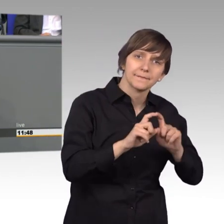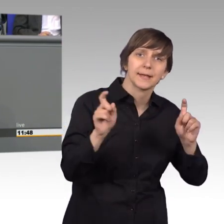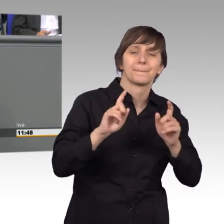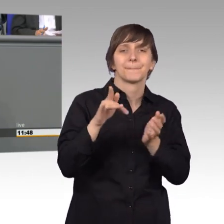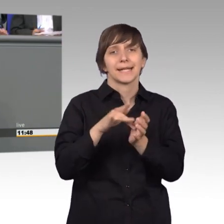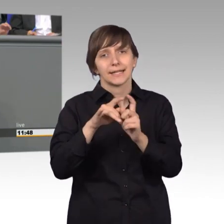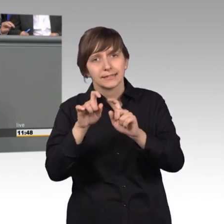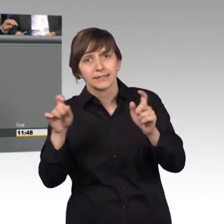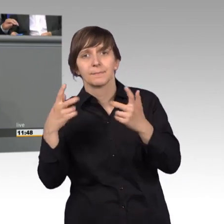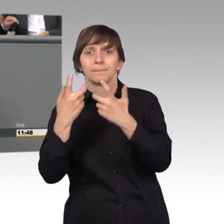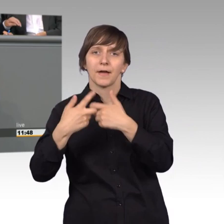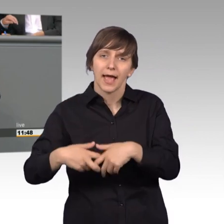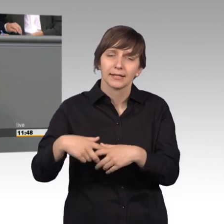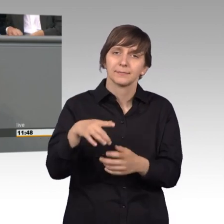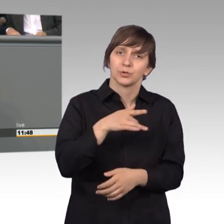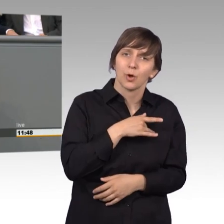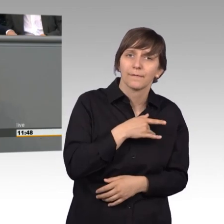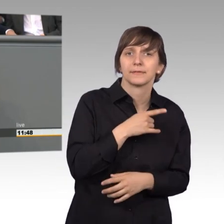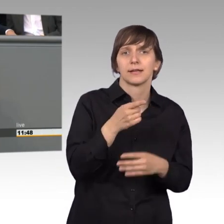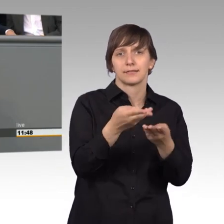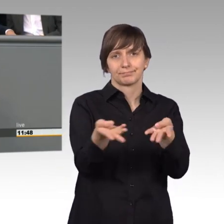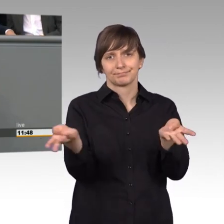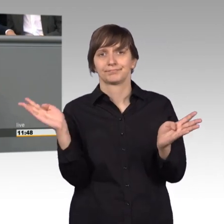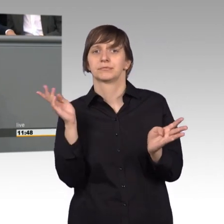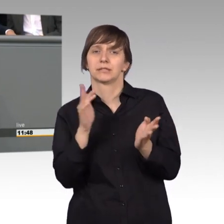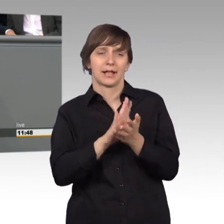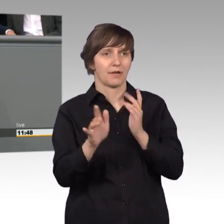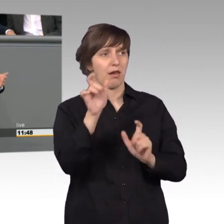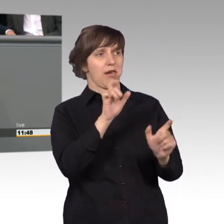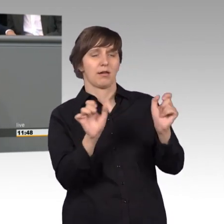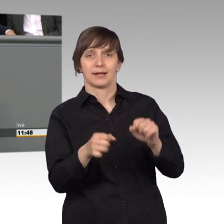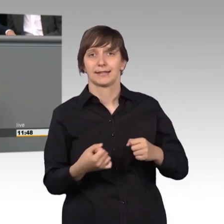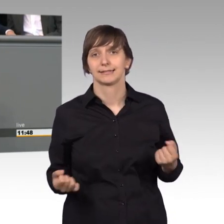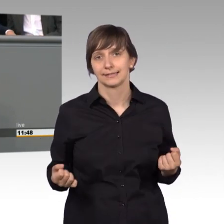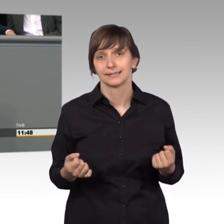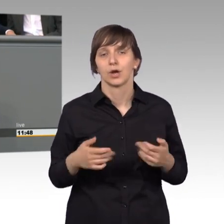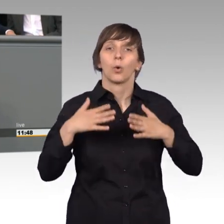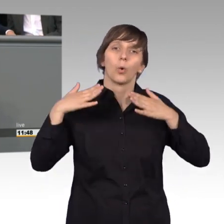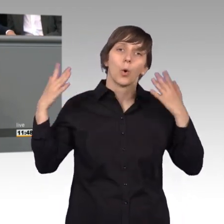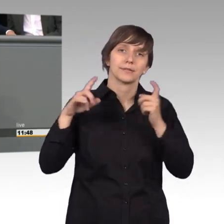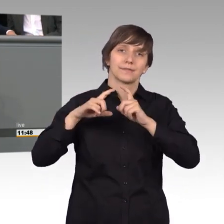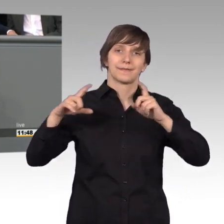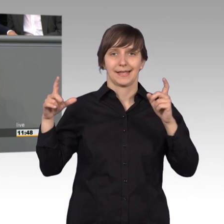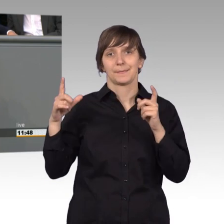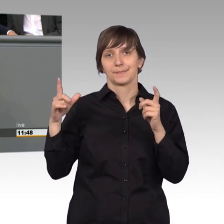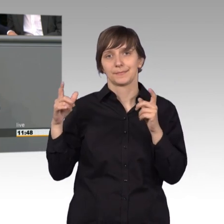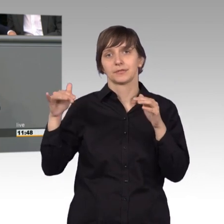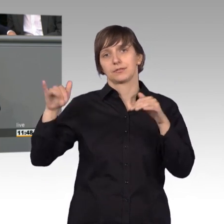viele Betroffene, ja - die sich nicht so einfach dagegen wehren können. Anders als große Konzerne haben die nämlich keine Rechtsabteilung